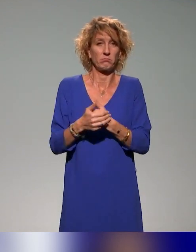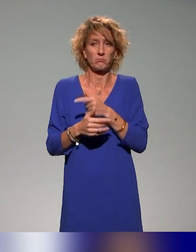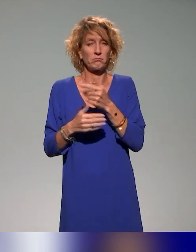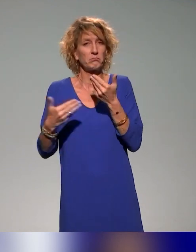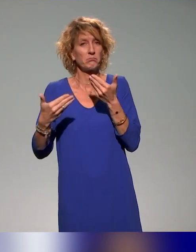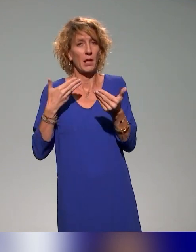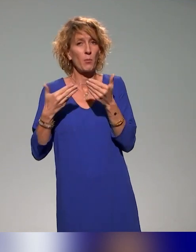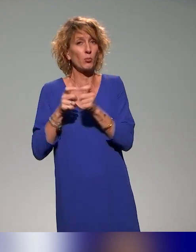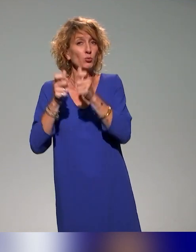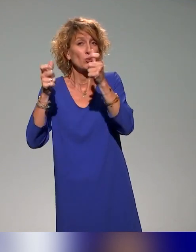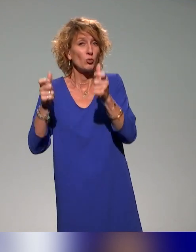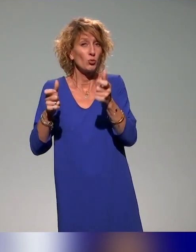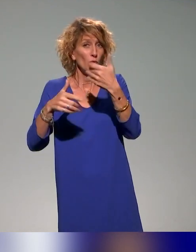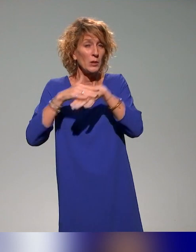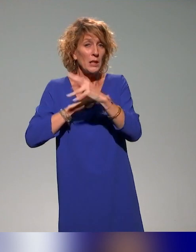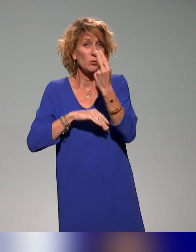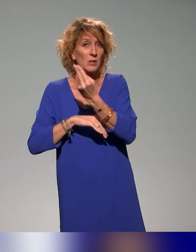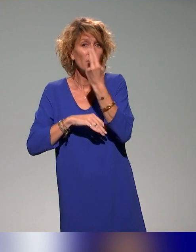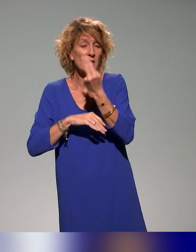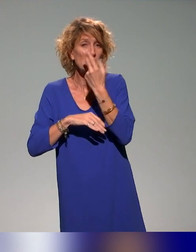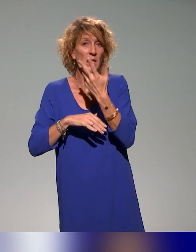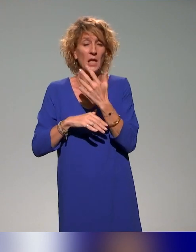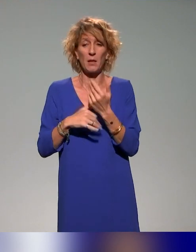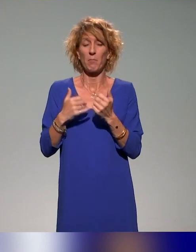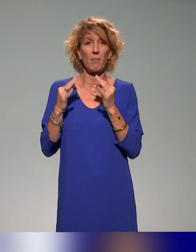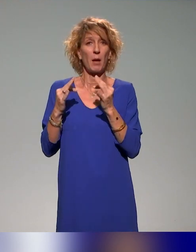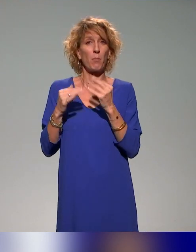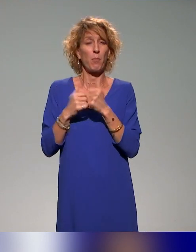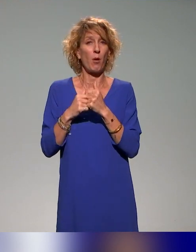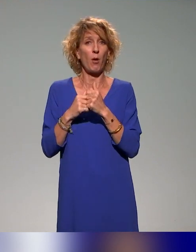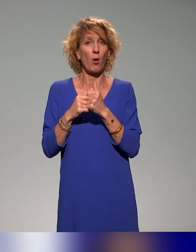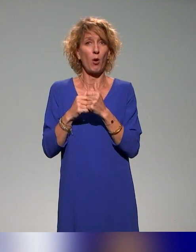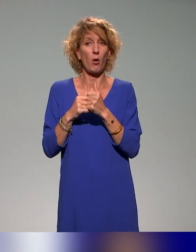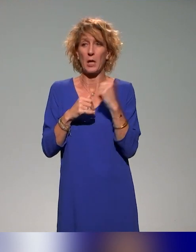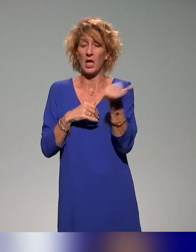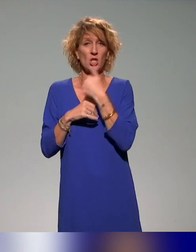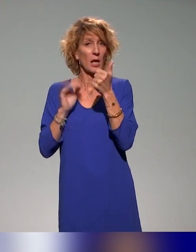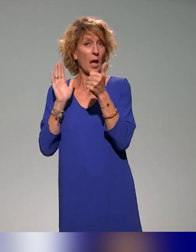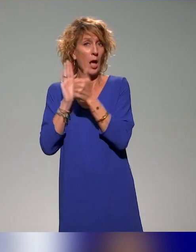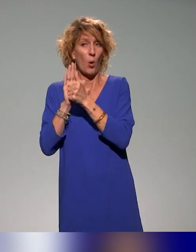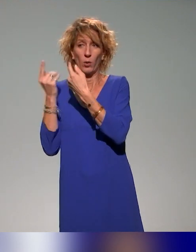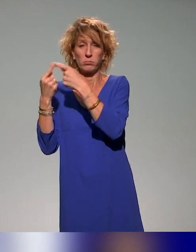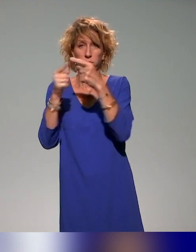des universités le rôle de chaque acteur avec l'approche inclusive